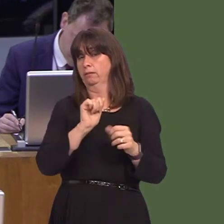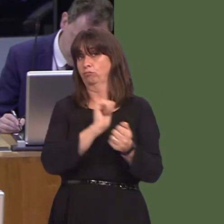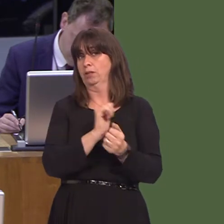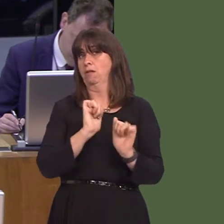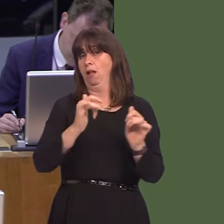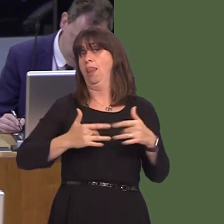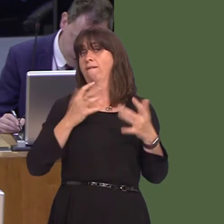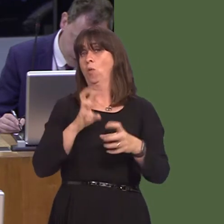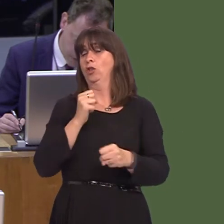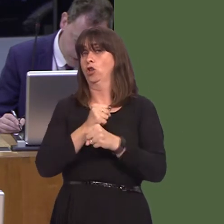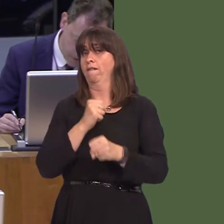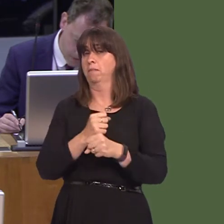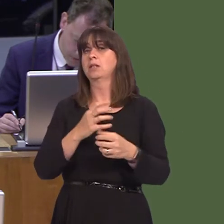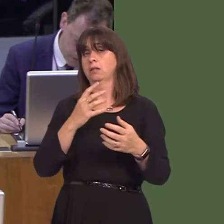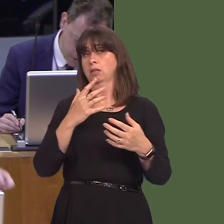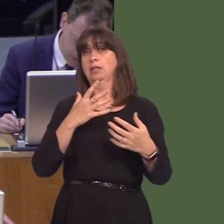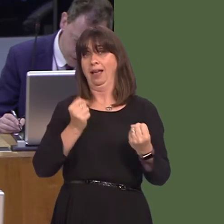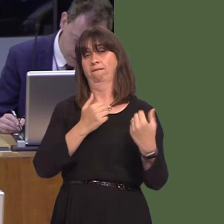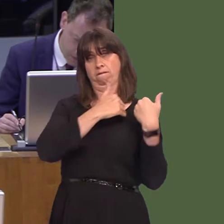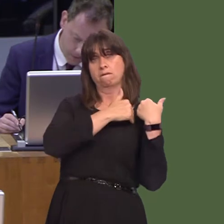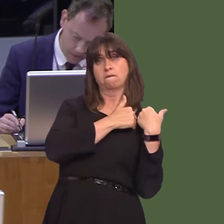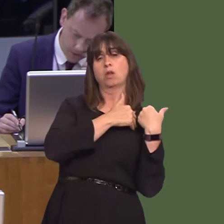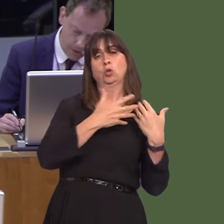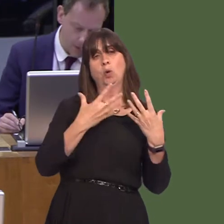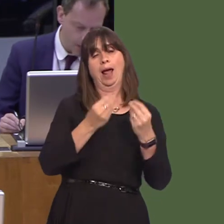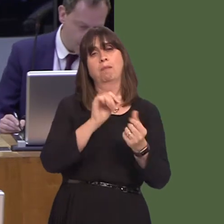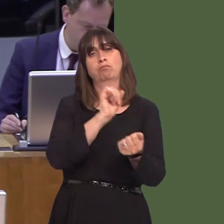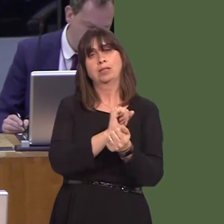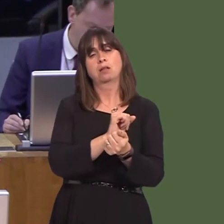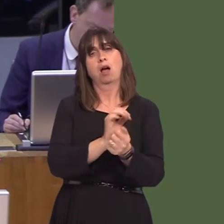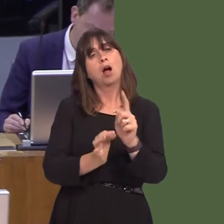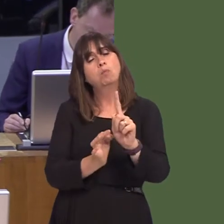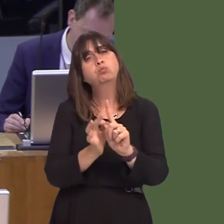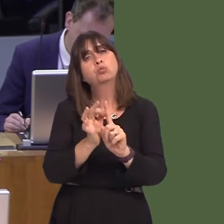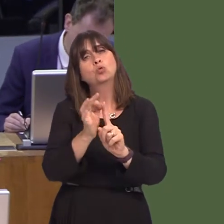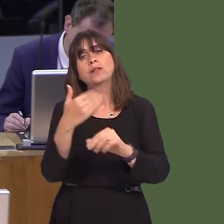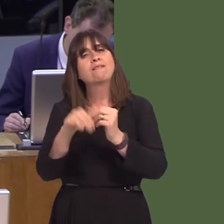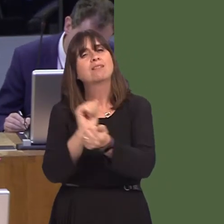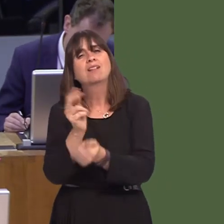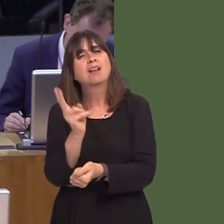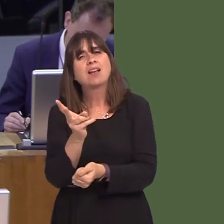a role to play in the rehabilitation, as you've just said, and an effort through the provision